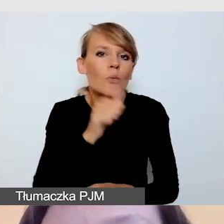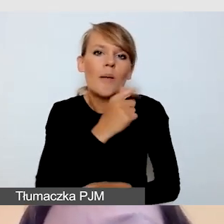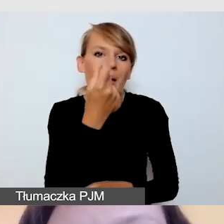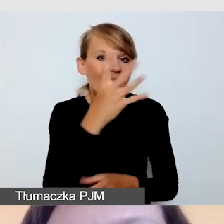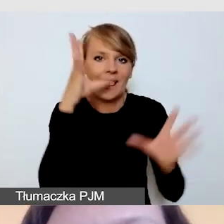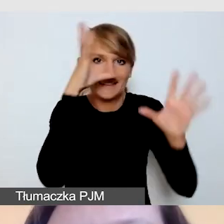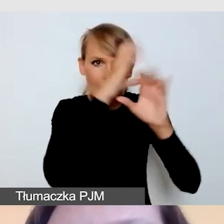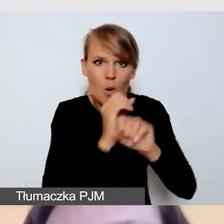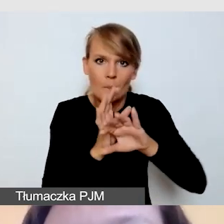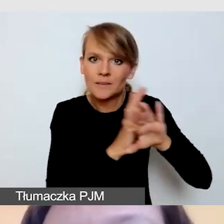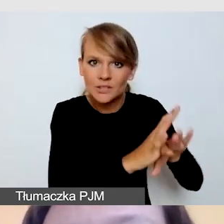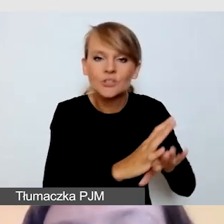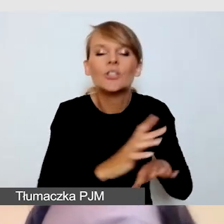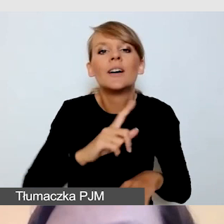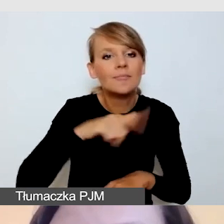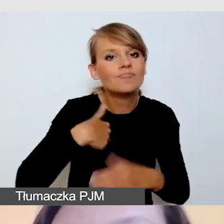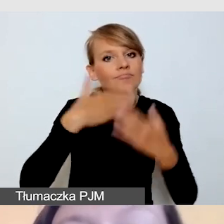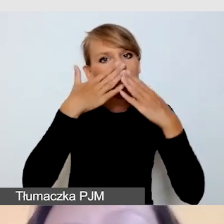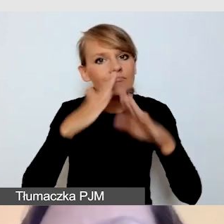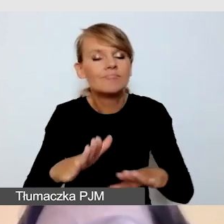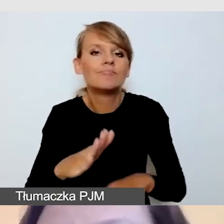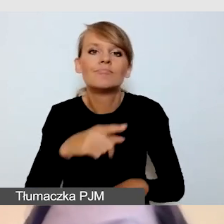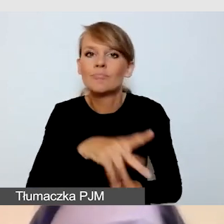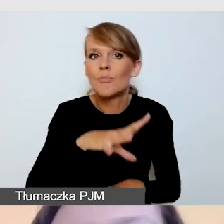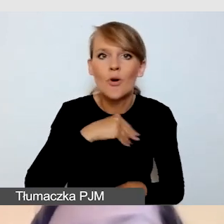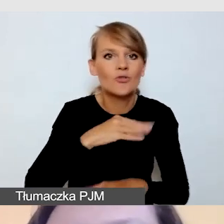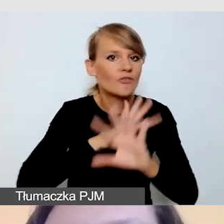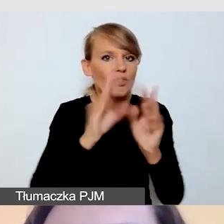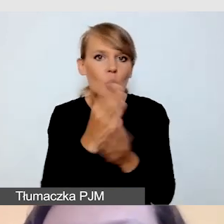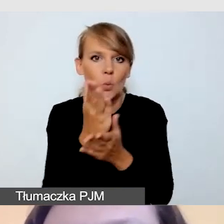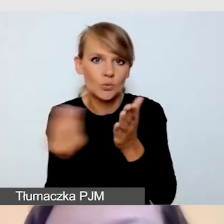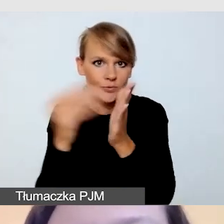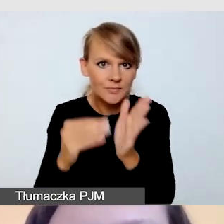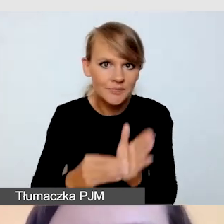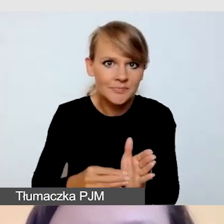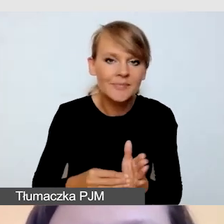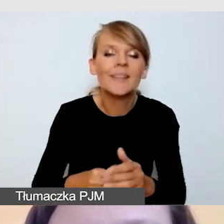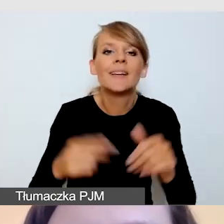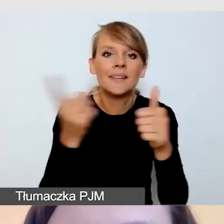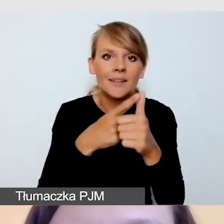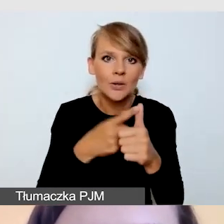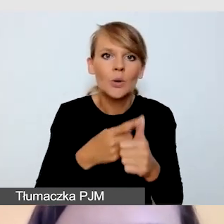do której jesteśmy w stanie dodać wszystkie usługi. Pierwszą z nich będzie tłumaczenie na język migowy.